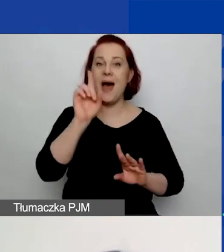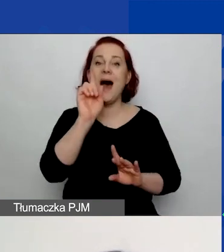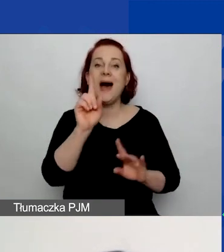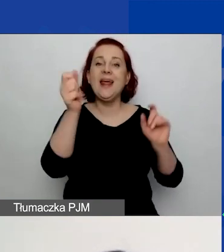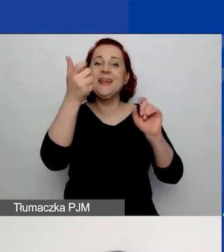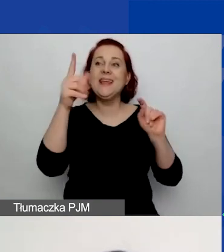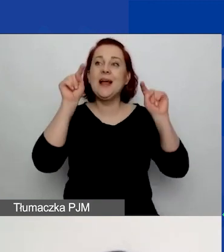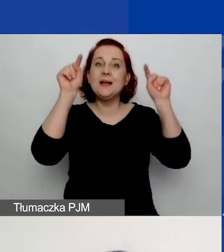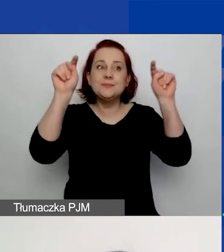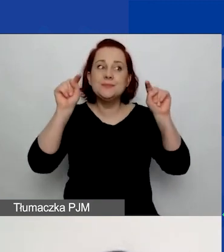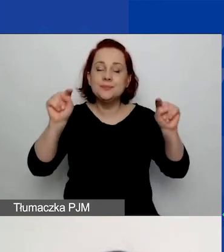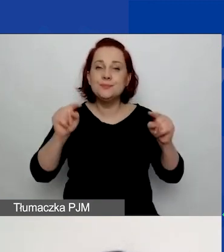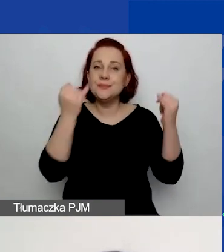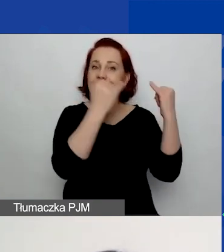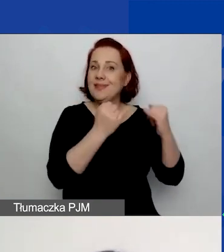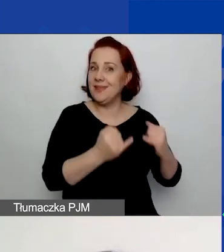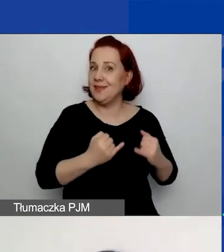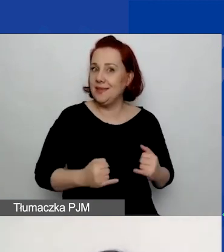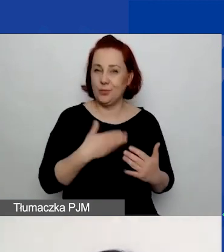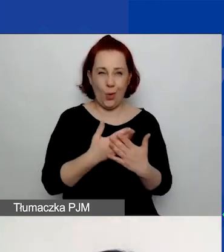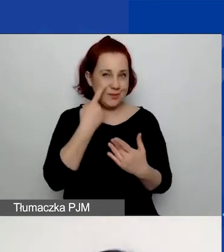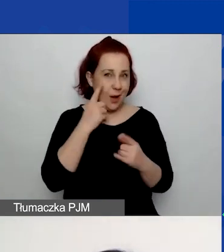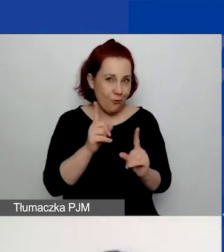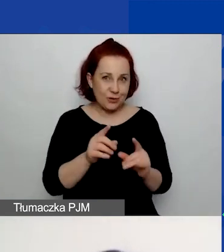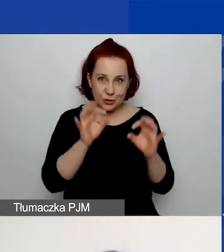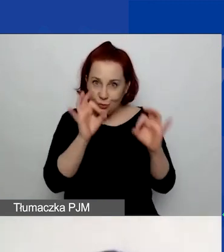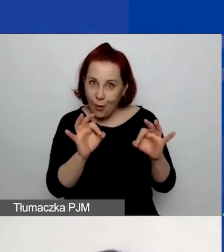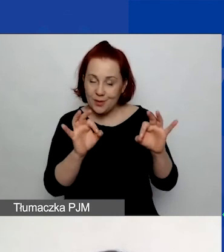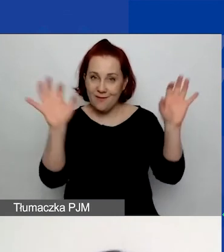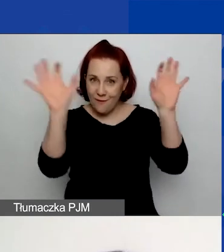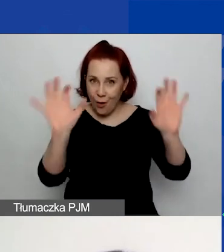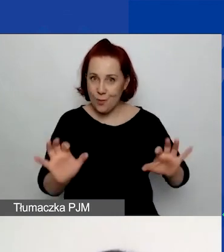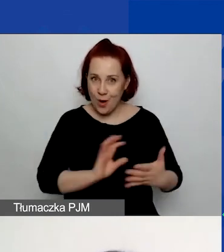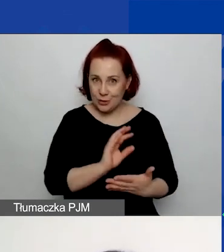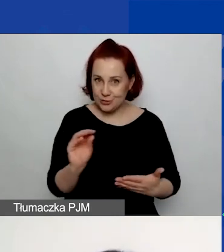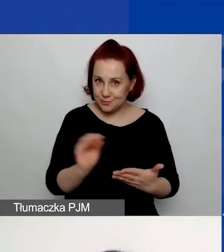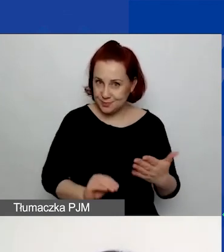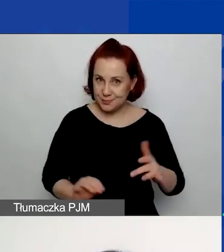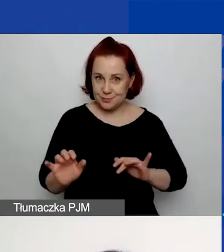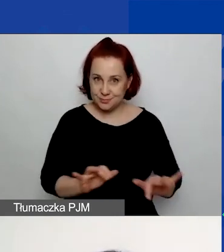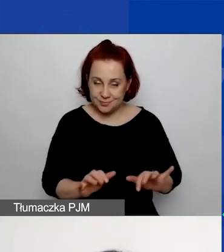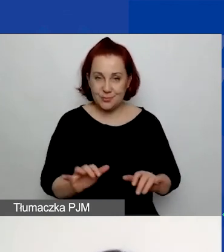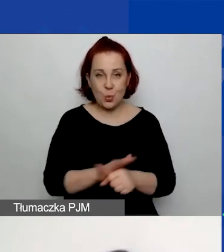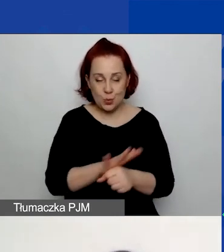W związku z tym proszę zwrócić uwagę, czy pracujecie na właściwym formularzu. Po pierwsze, są różne terminy realizacji,